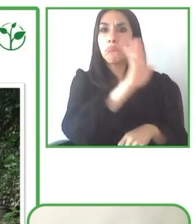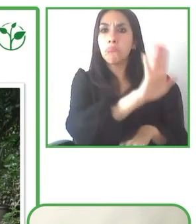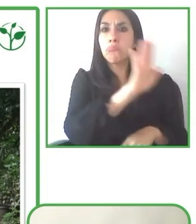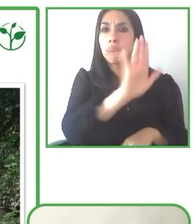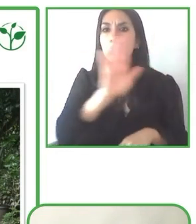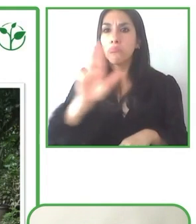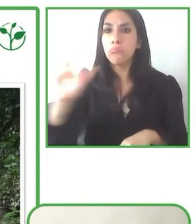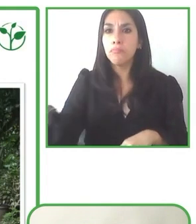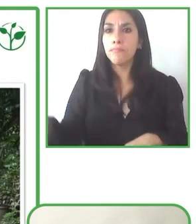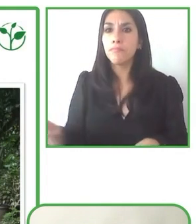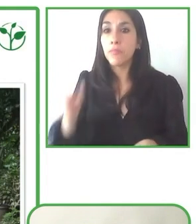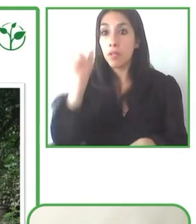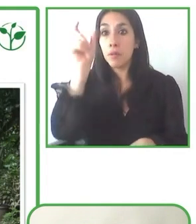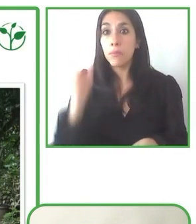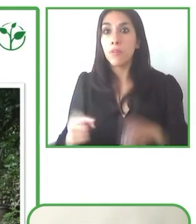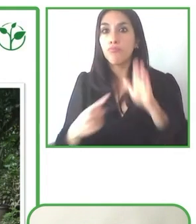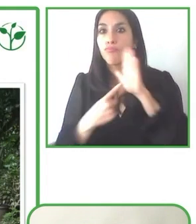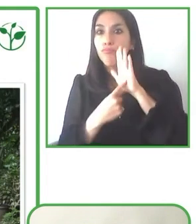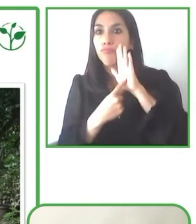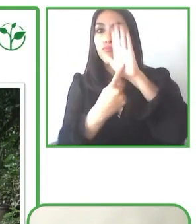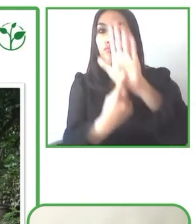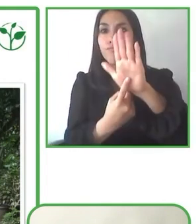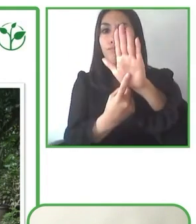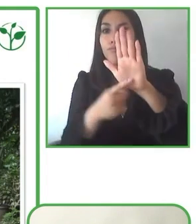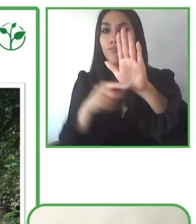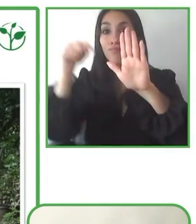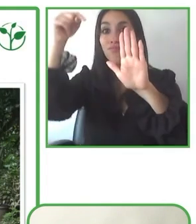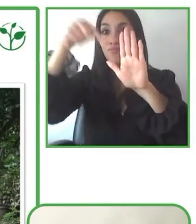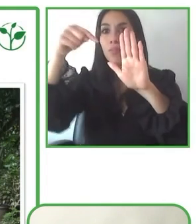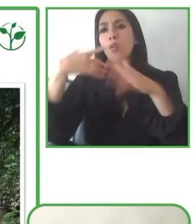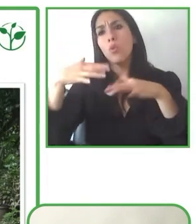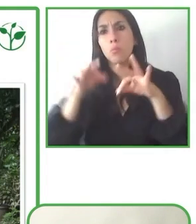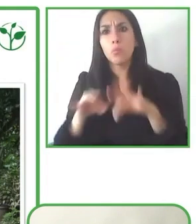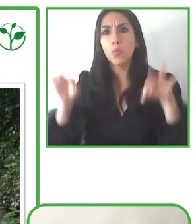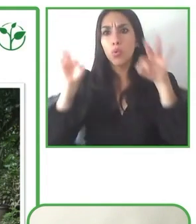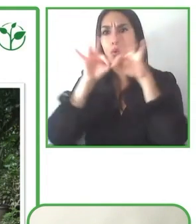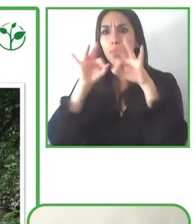allá, es clave y es algo que lo estamos trabajando fuertemente, no en el tema de las